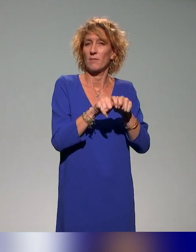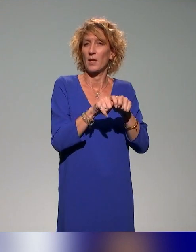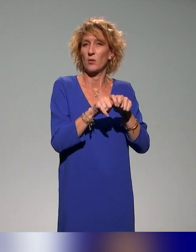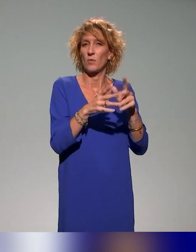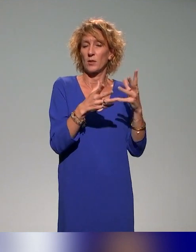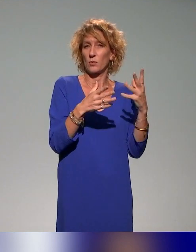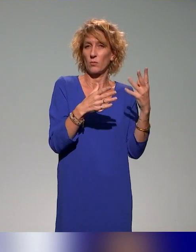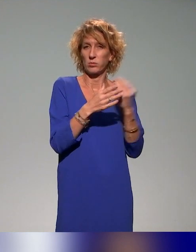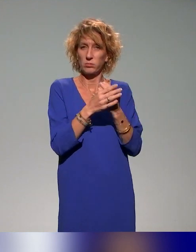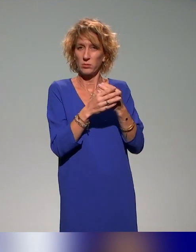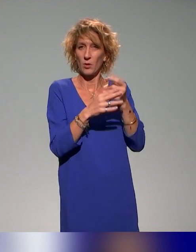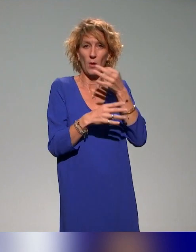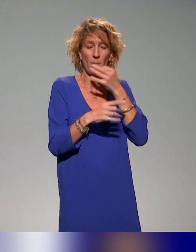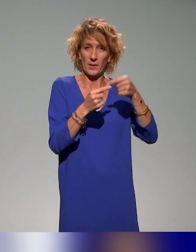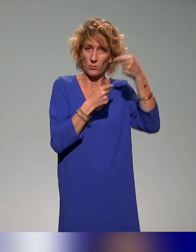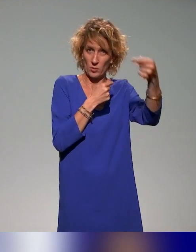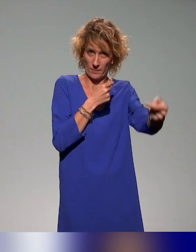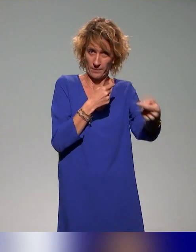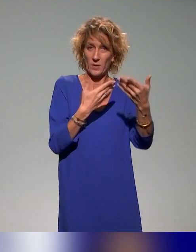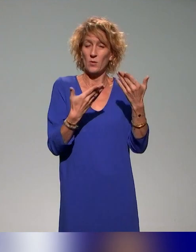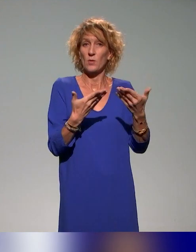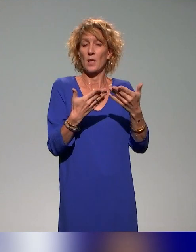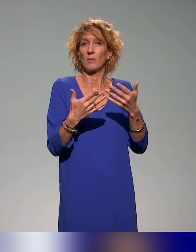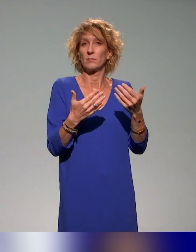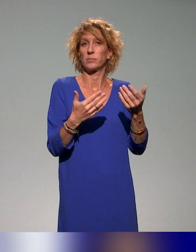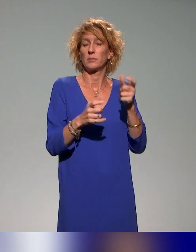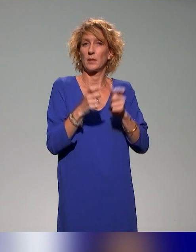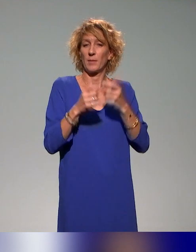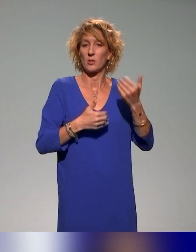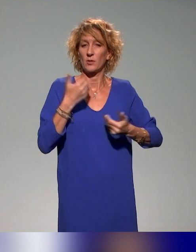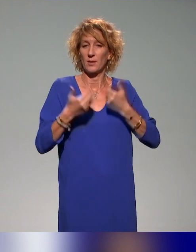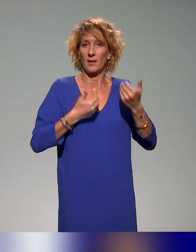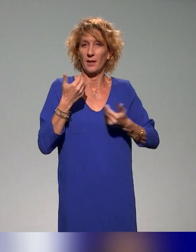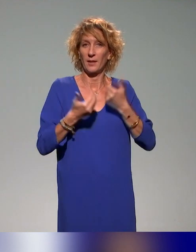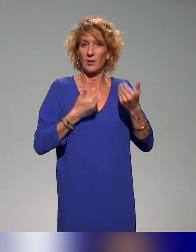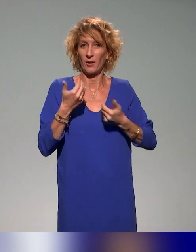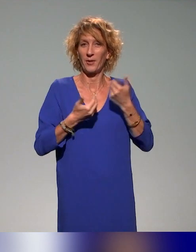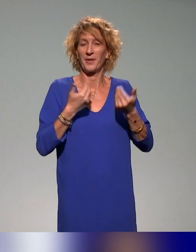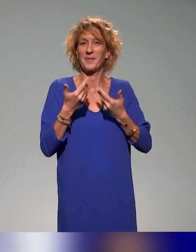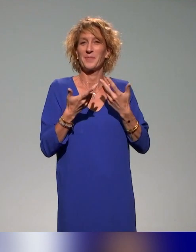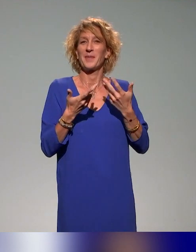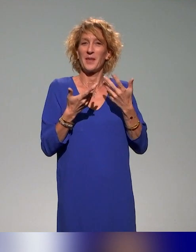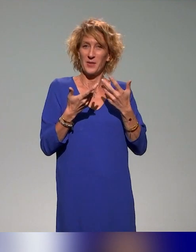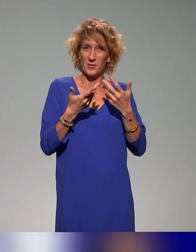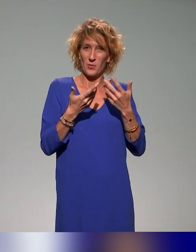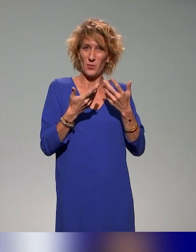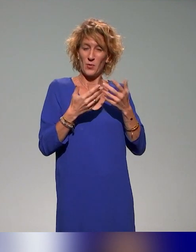Donc ça, c'est un plan de formation auquel les acteurs de l'enseignement supérieur peuvent accéder de manière gratuite.